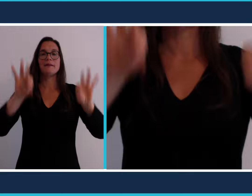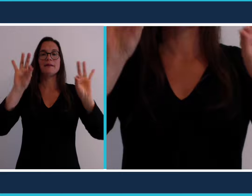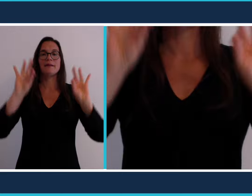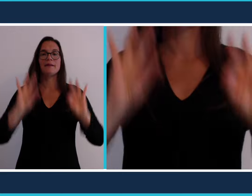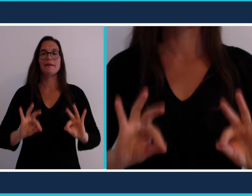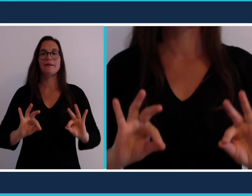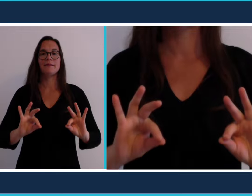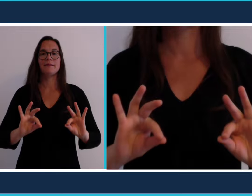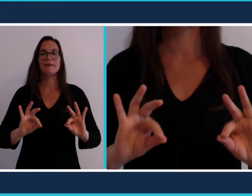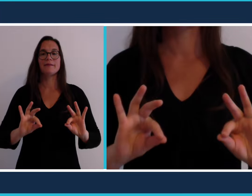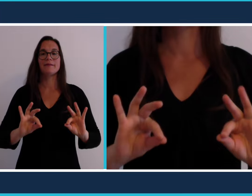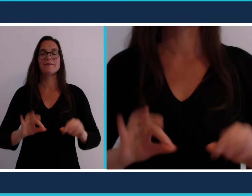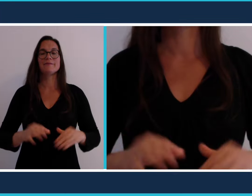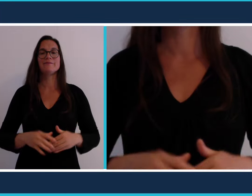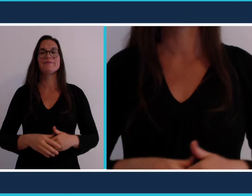[pique nique]